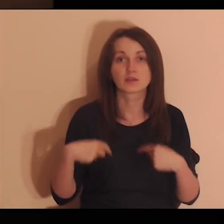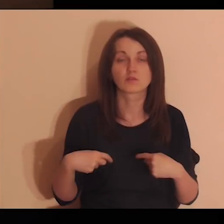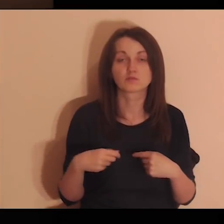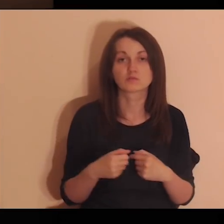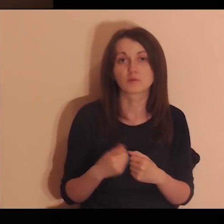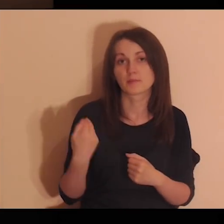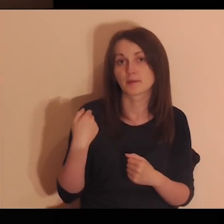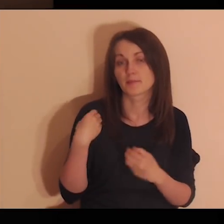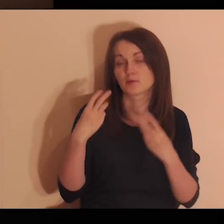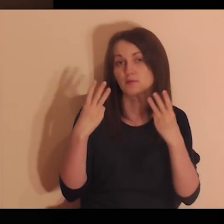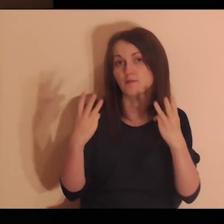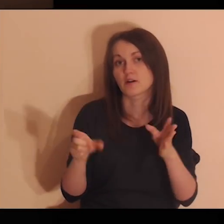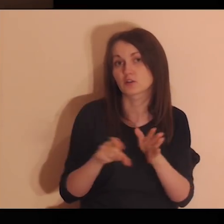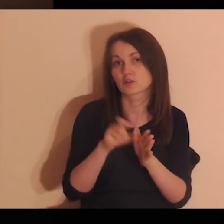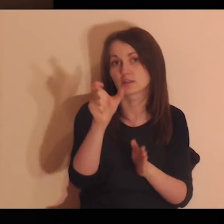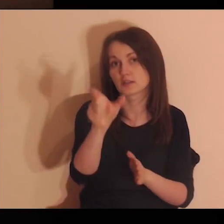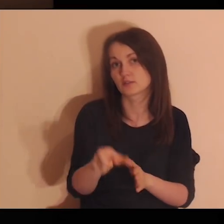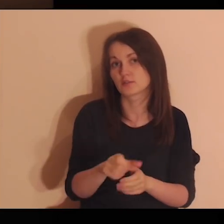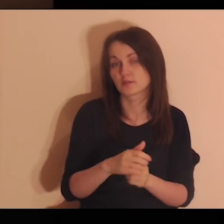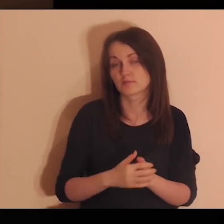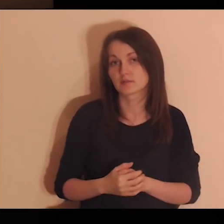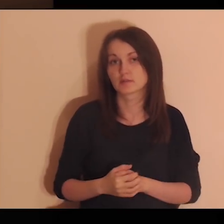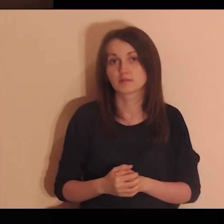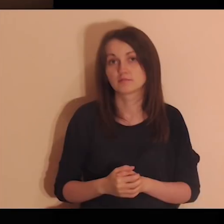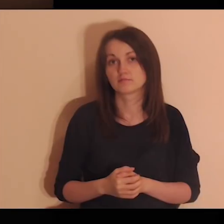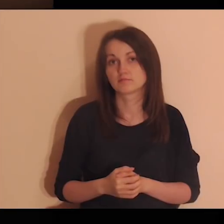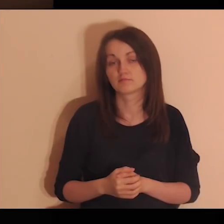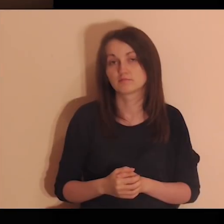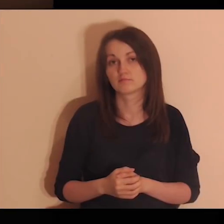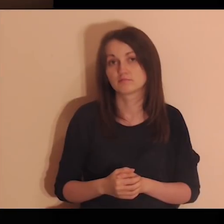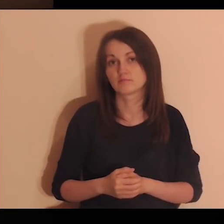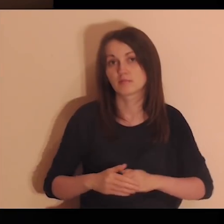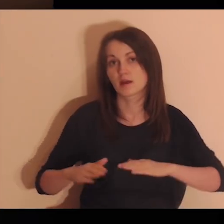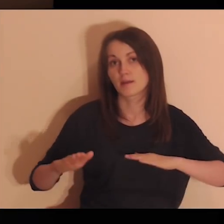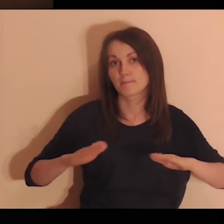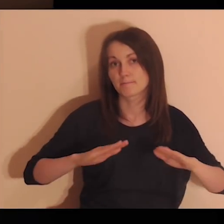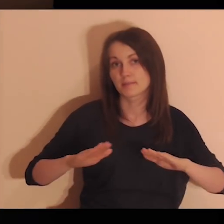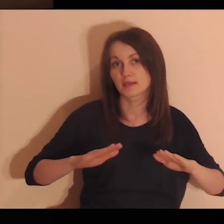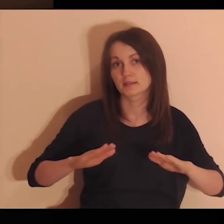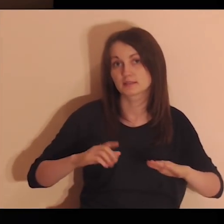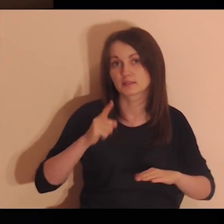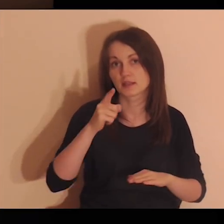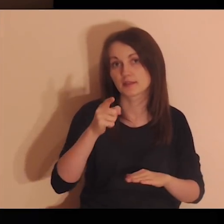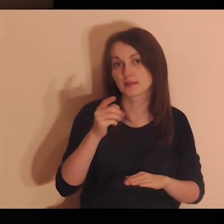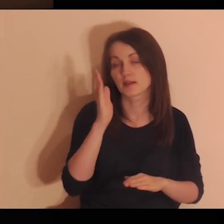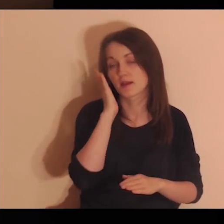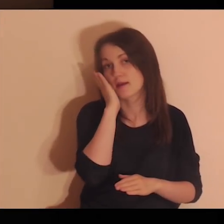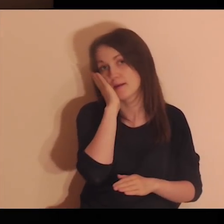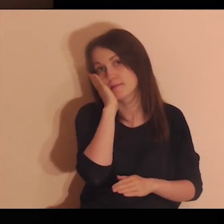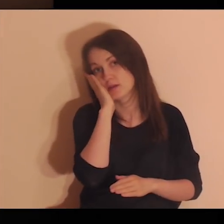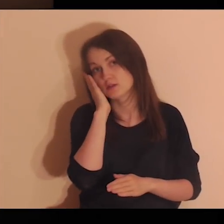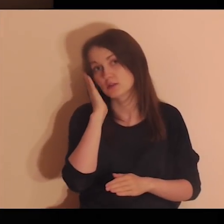Jakie osoby były dla ciebie ważne w miejscach, w których mieszkałeś?